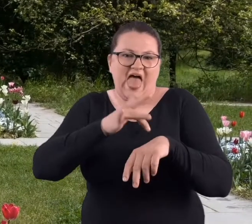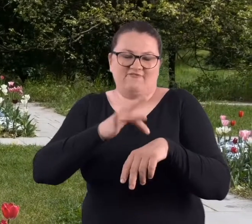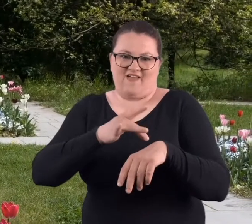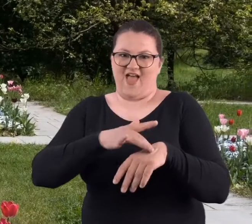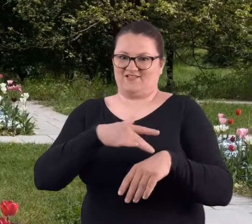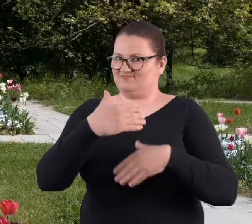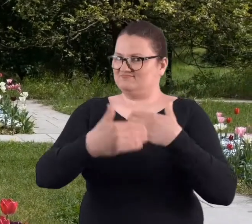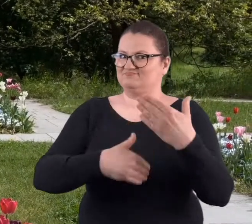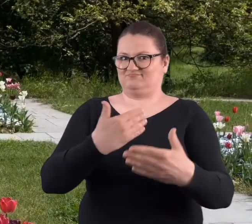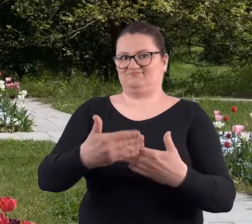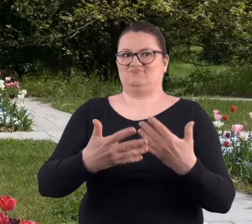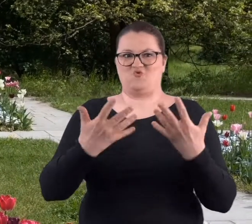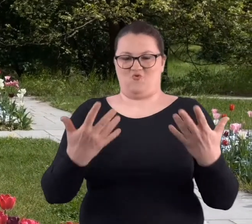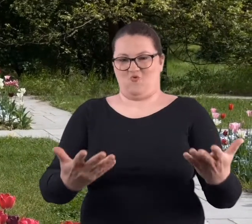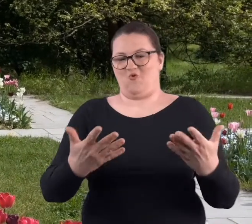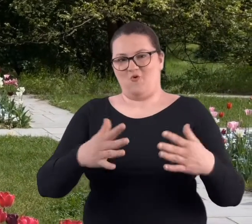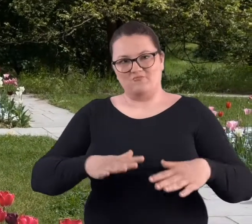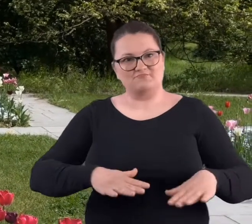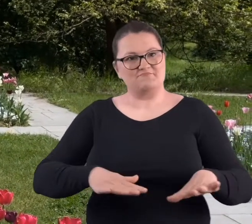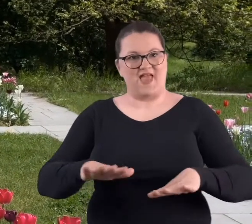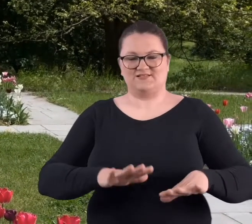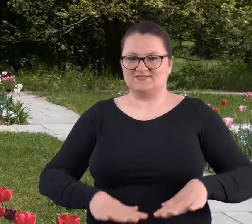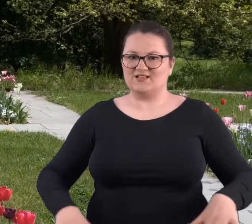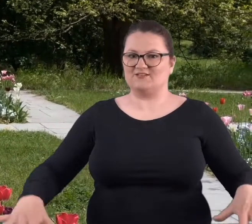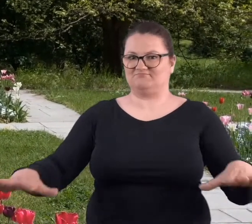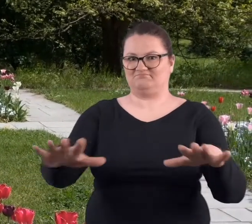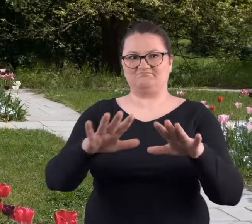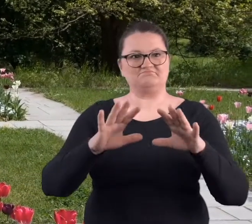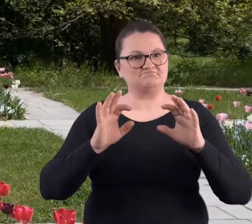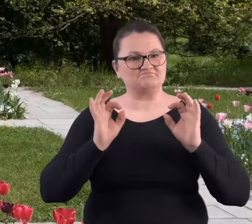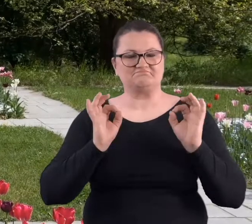Ale po prostu zaowocowało to tym, że to miejsce naprawdę stało